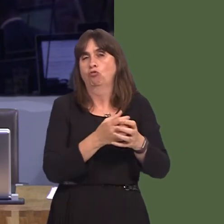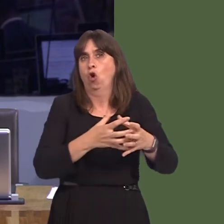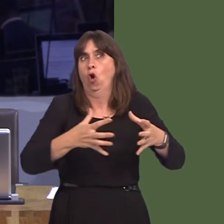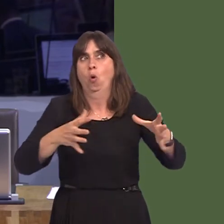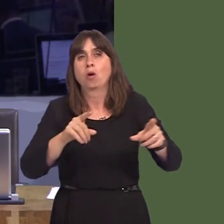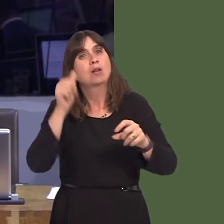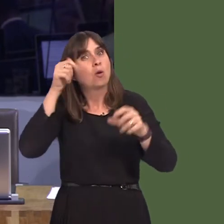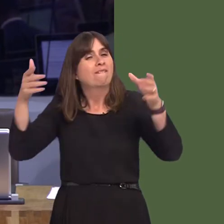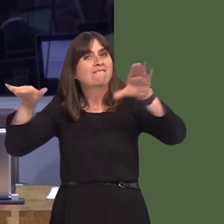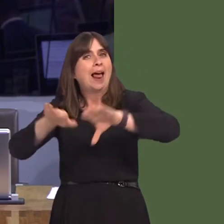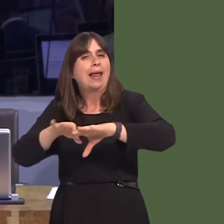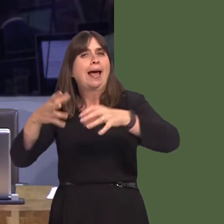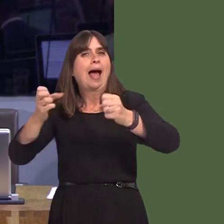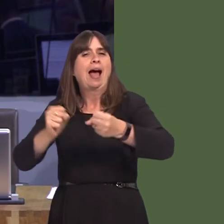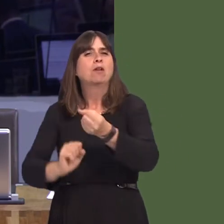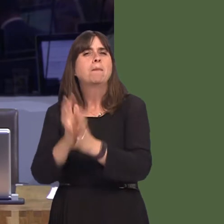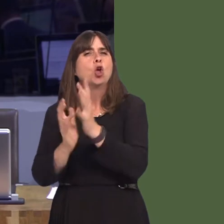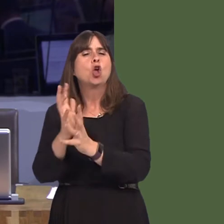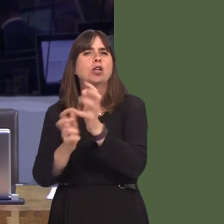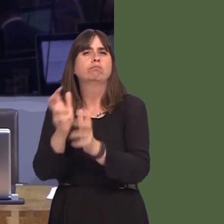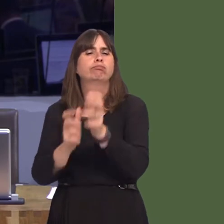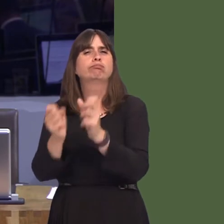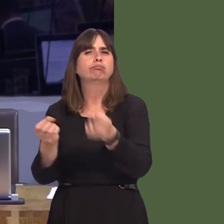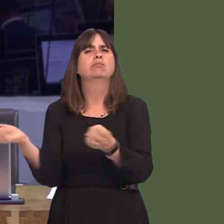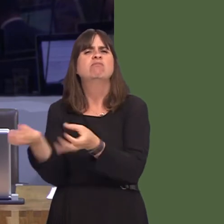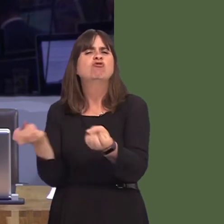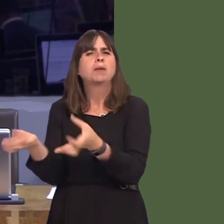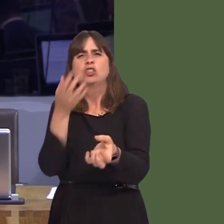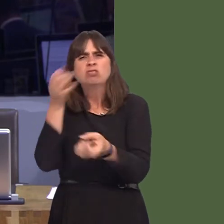the Barry incinerator that was proposed and is still going ahead at the current time has